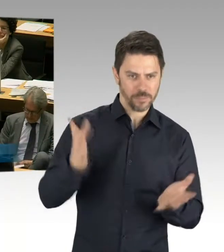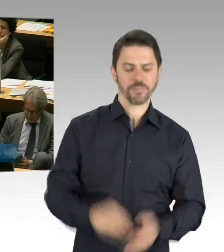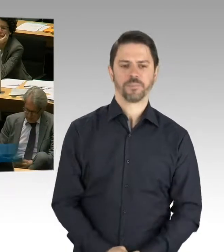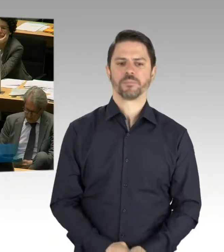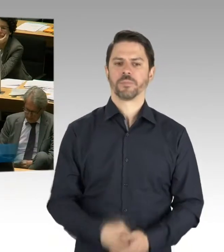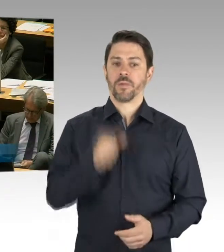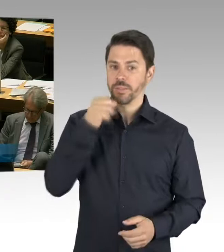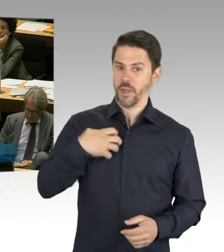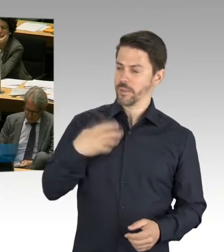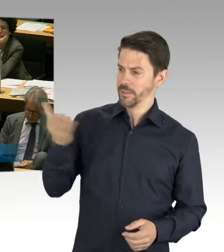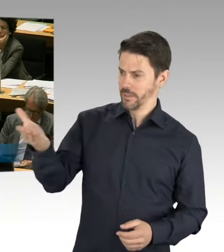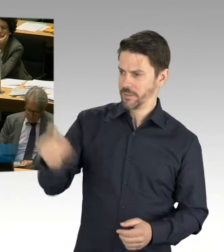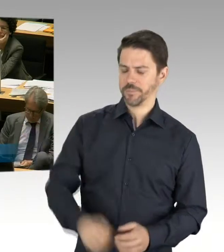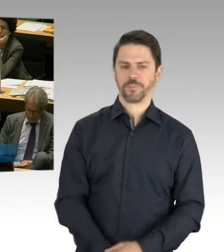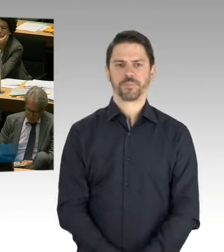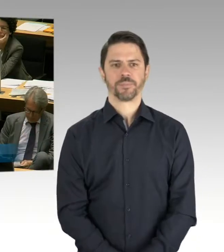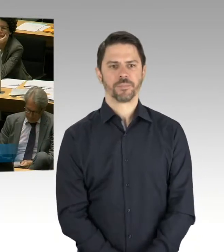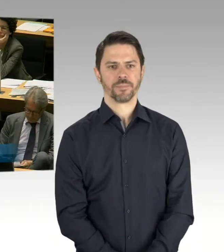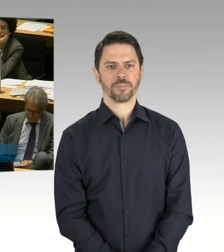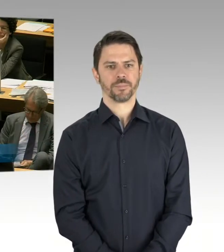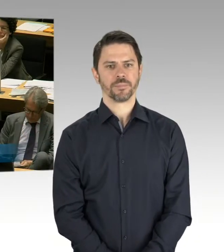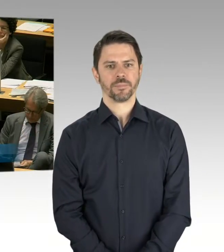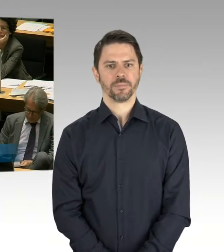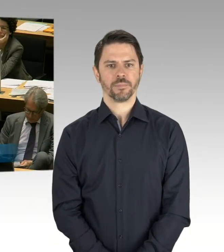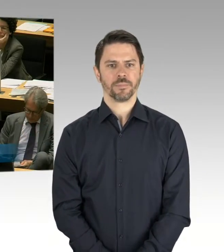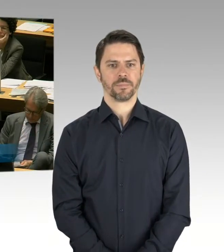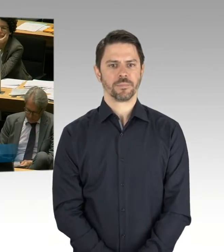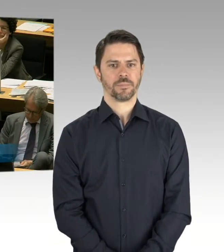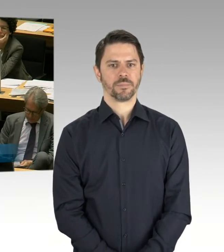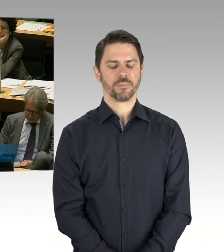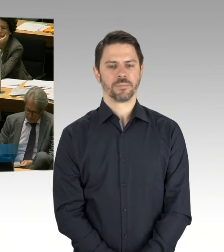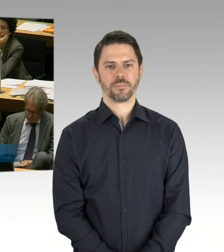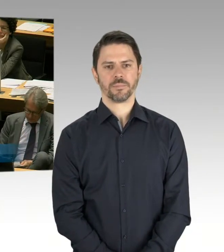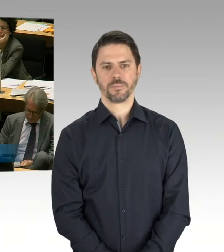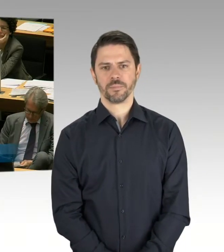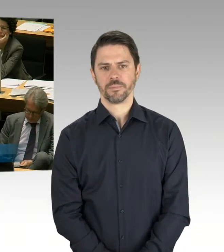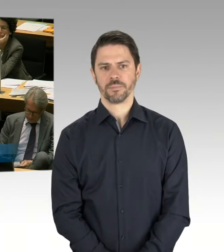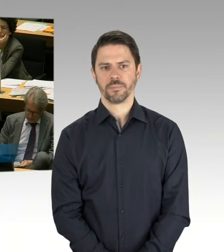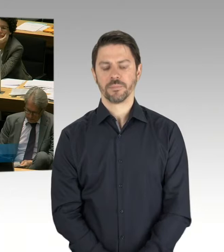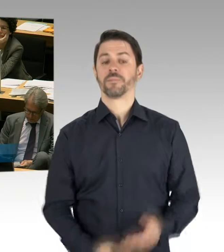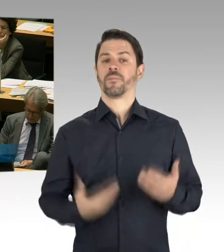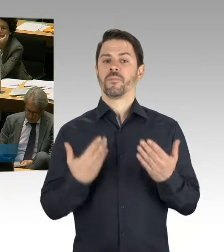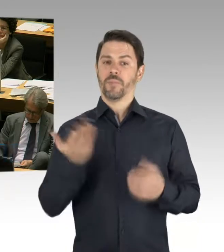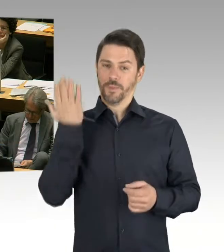dass wir die ersten Schulen zum August eröffnen werden und diese Schulen sind die ersten Schulen